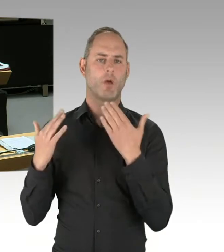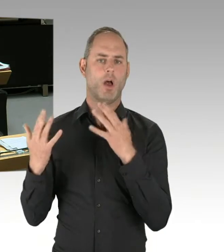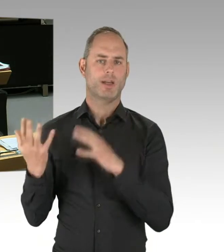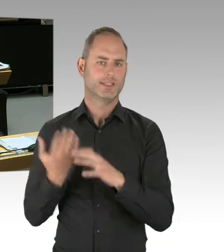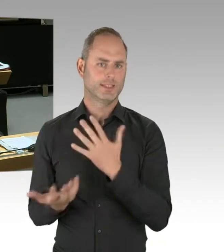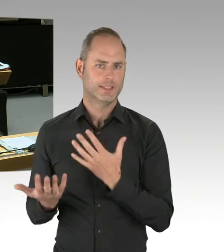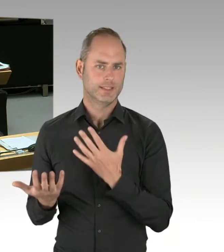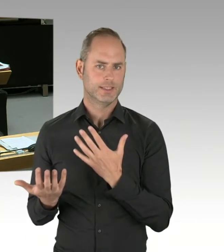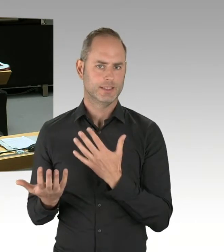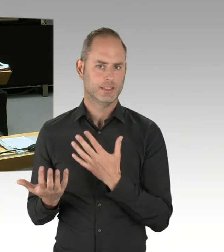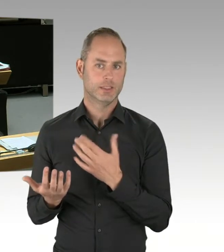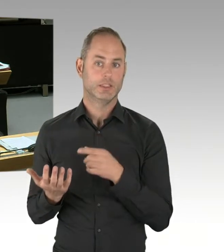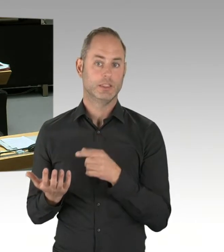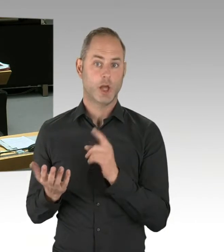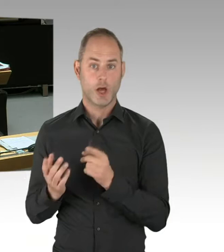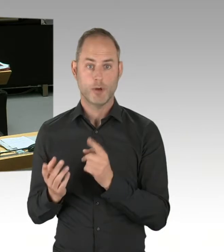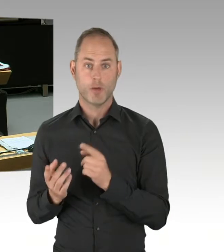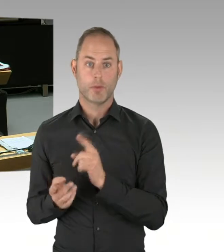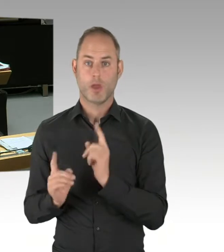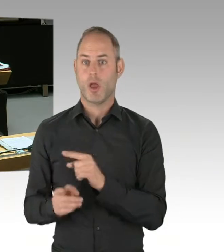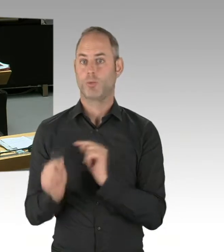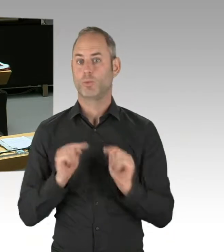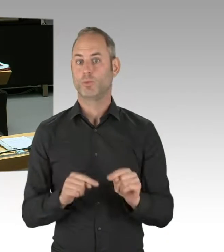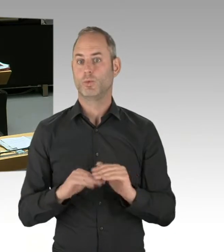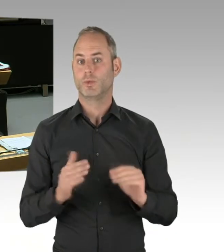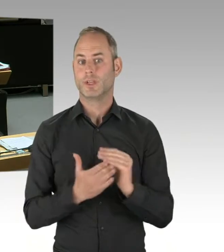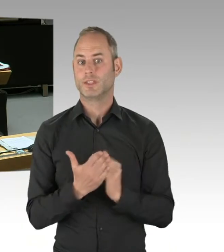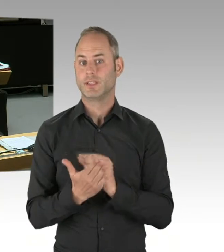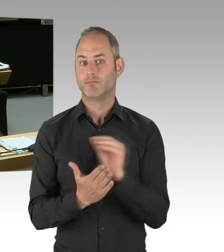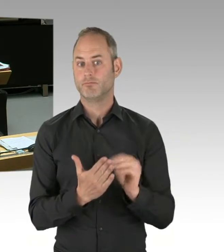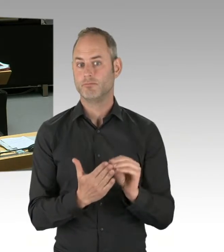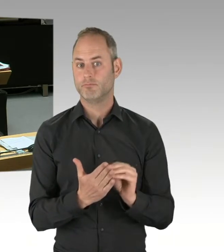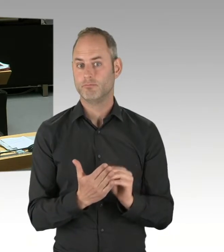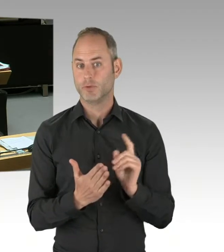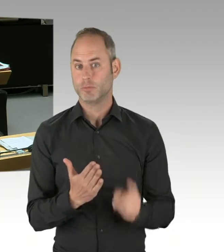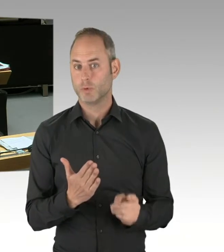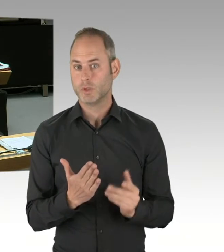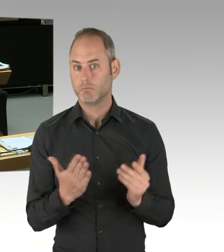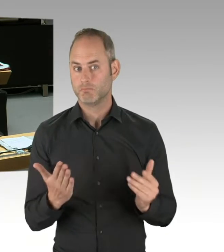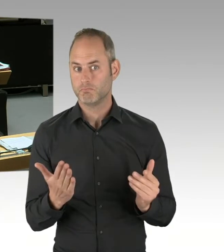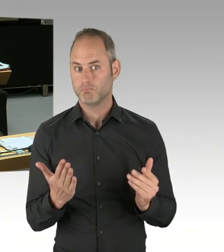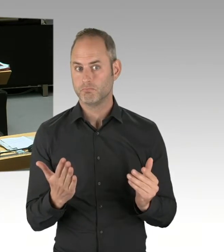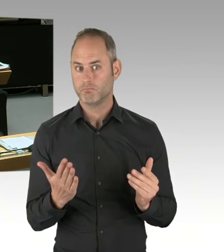über viele, viele andere Aktivitäten, die die Politik in den letzten Jahrzehnten ergriffen hat, um die Fehlallokationen möglichst zu vermeiden